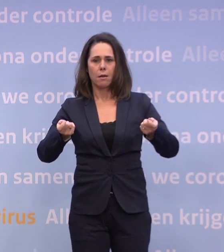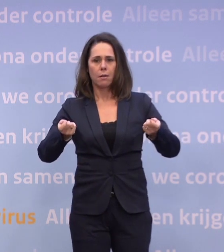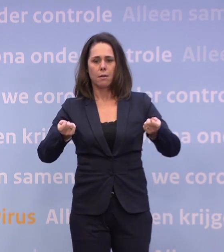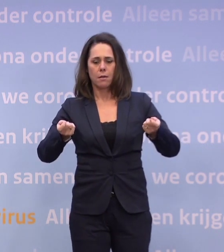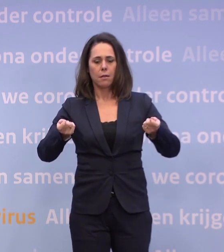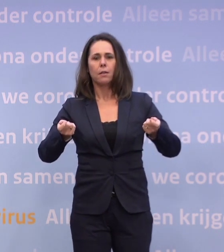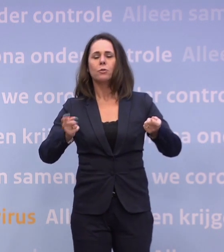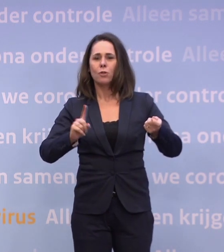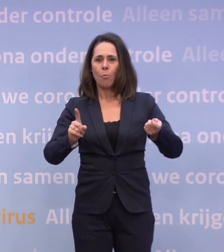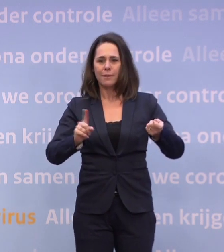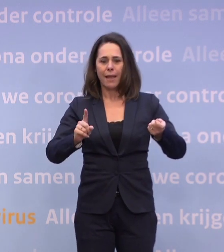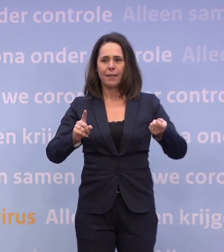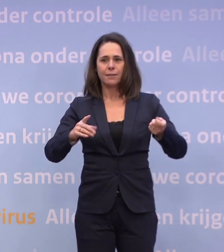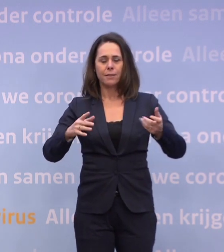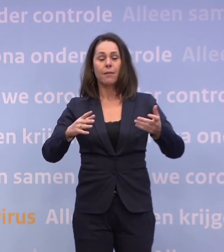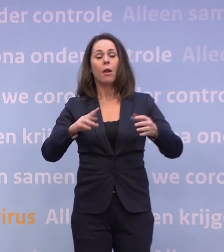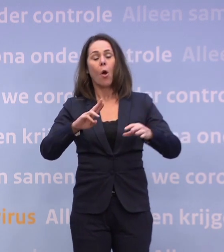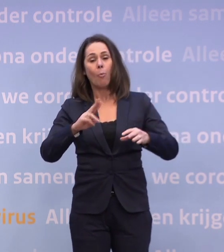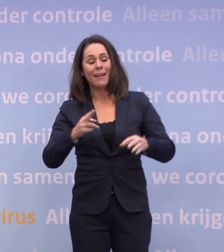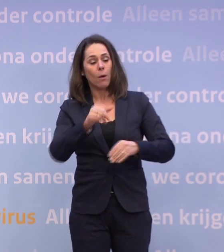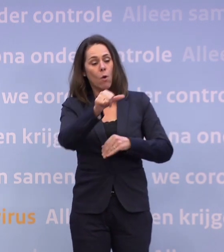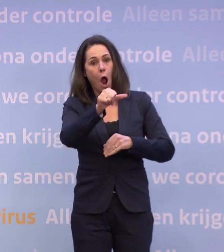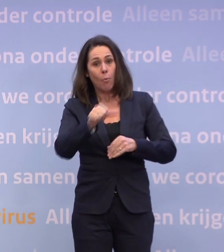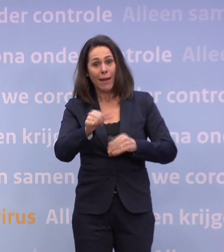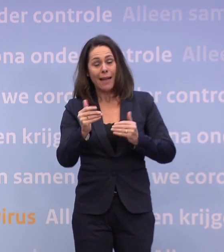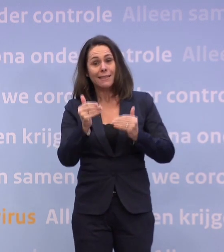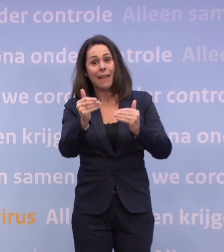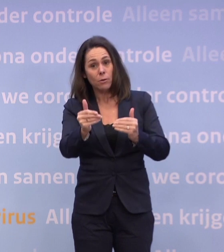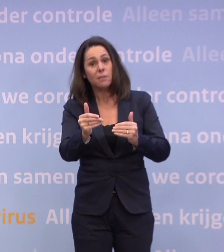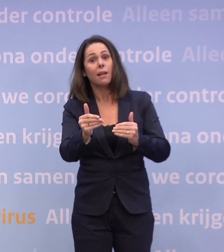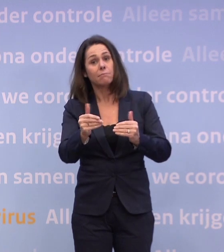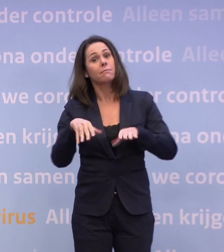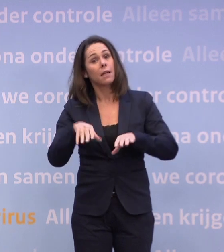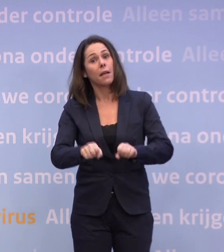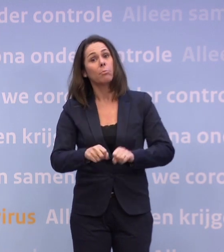...geplande operaties moeten worden uitgesteld. Dan gaan we dat doen. We gaan over naar Nieuwsuur.